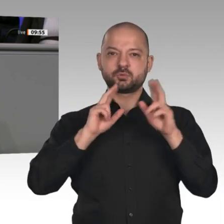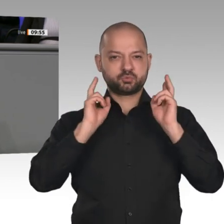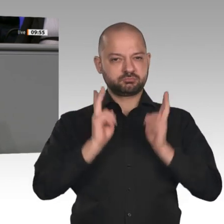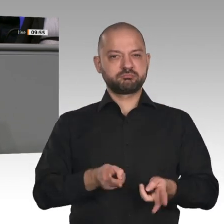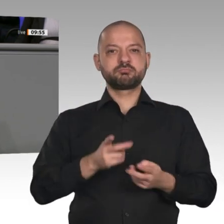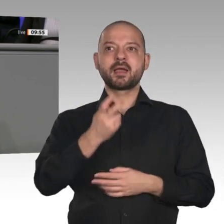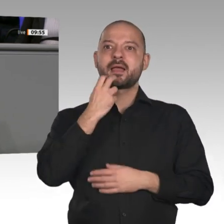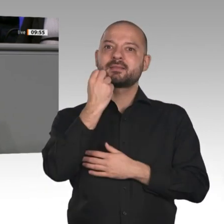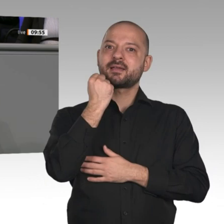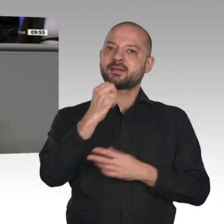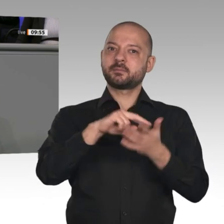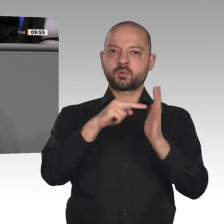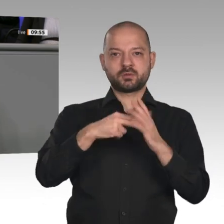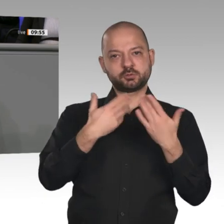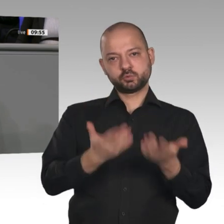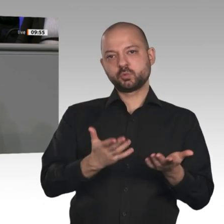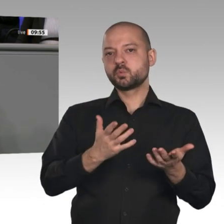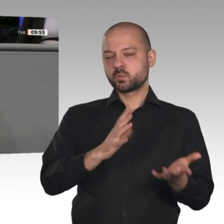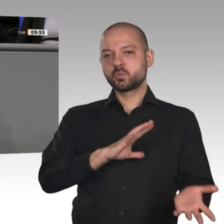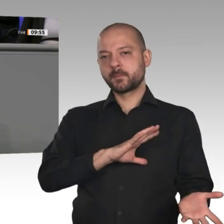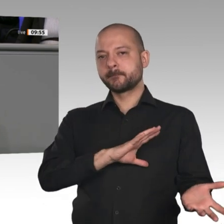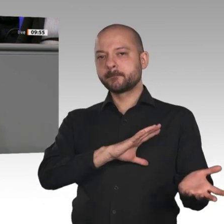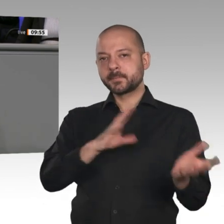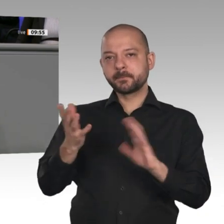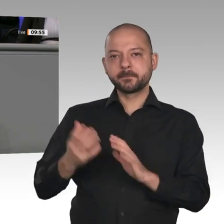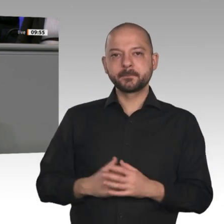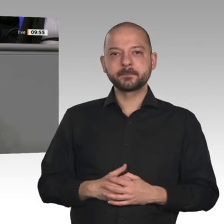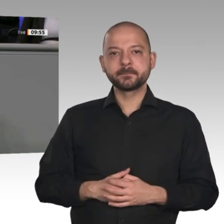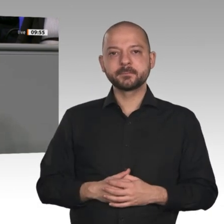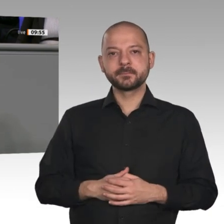seinen Grund, warum sich selbst die Wirtschaftsverbände beklagen. Wachen Sie also auf!